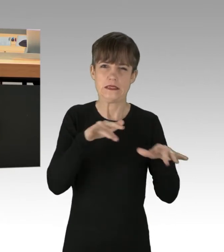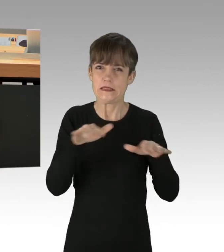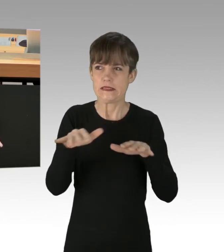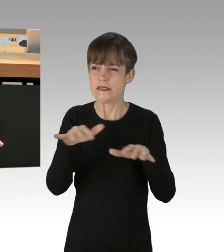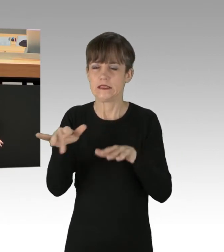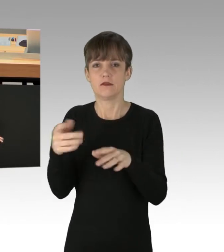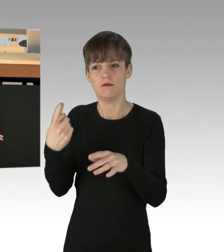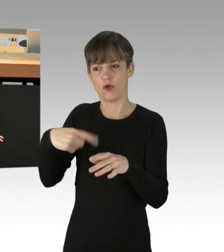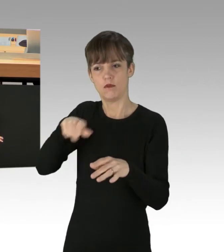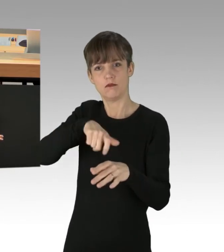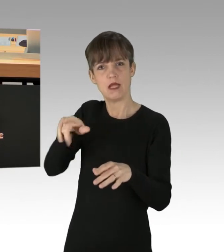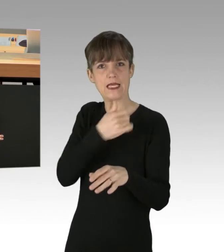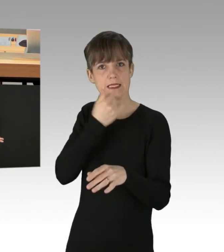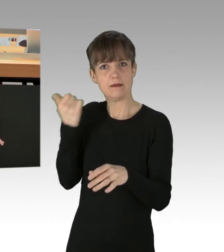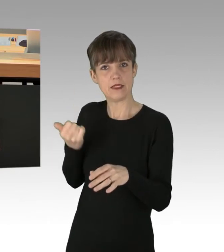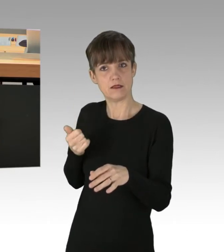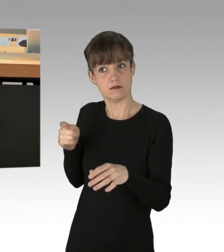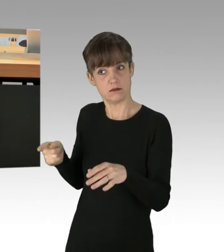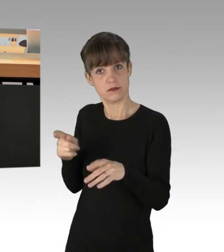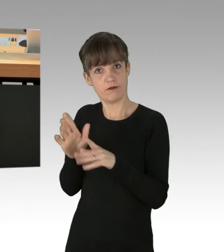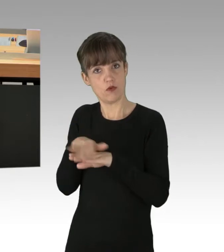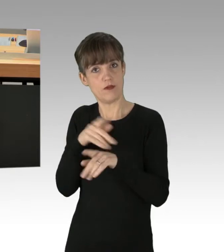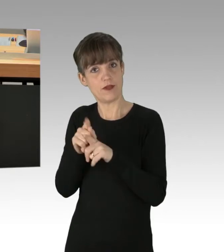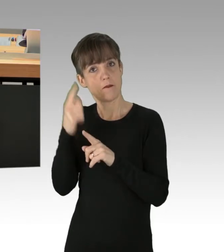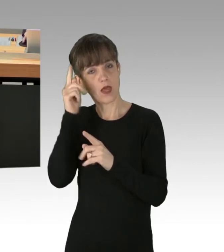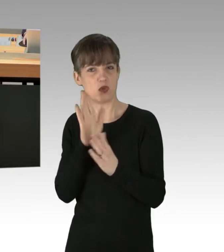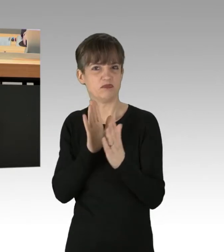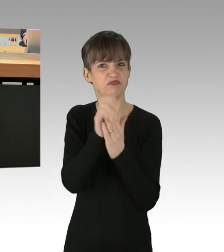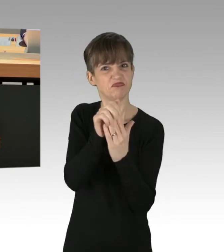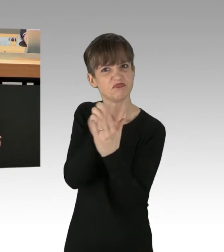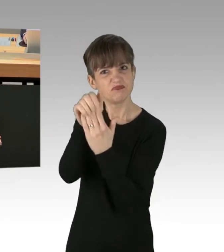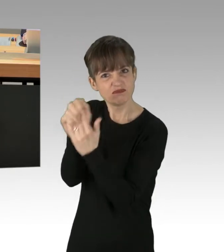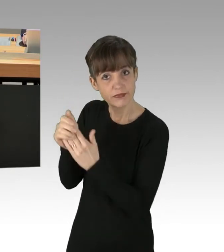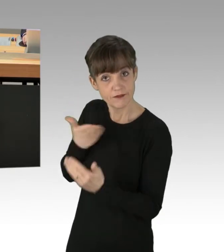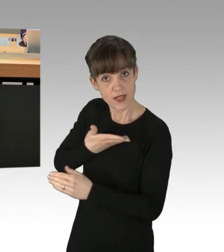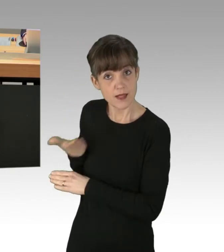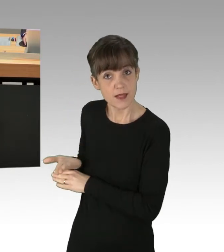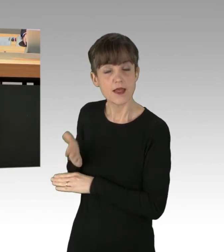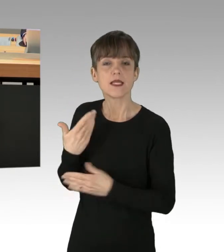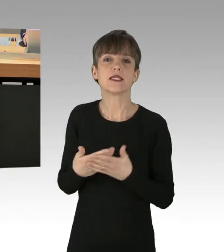dass sie den anderen Leuten ihre Meinung aufdrücken können. Wir fordern daher ein schnelles und entschlossenes Handeln